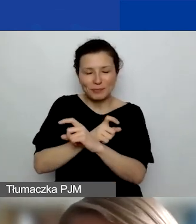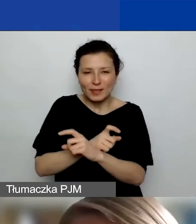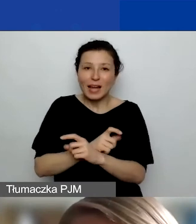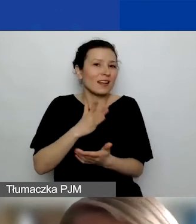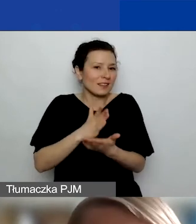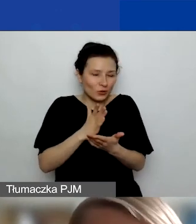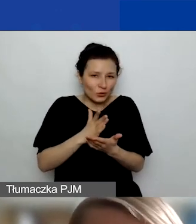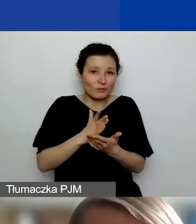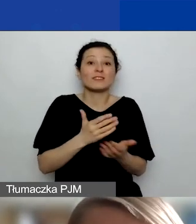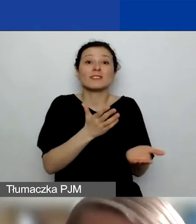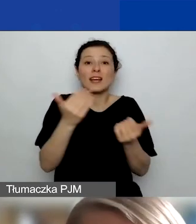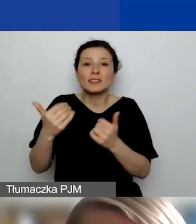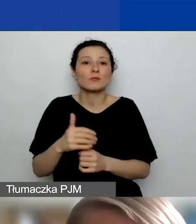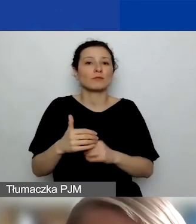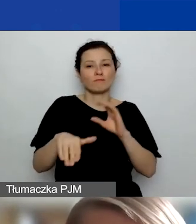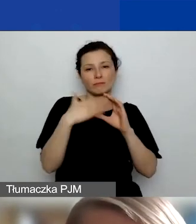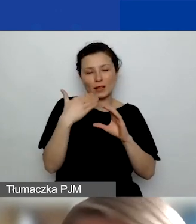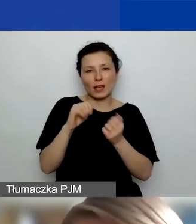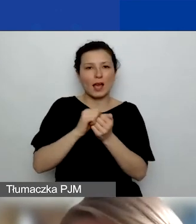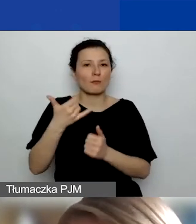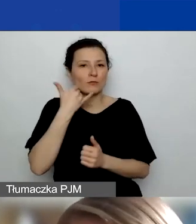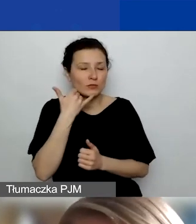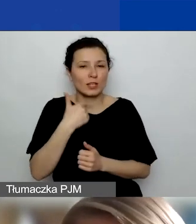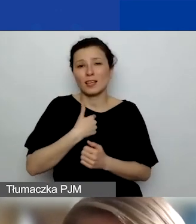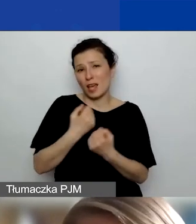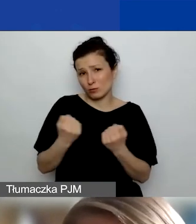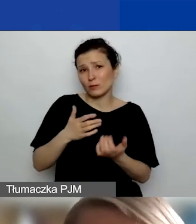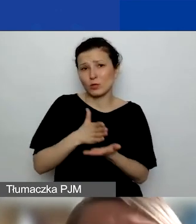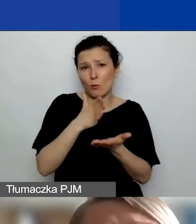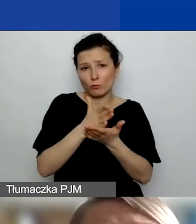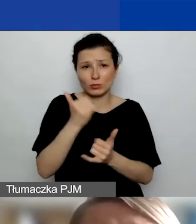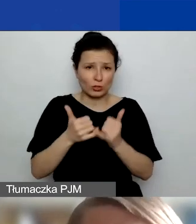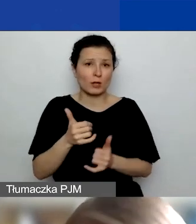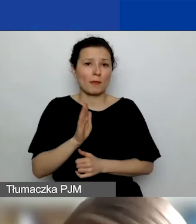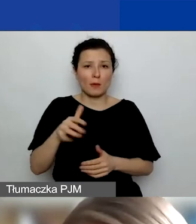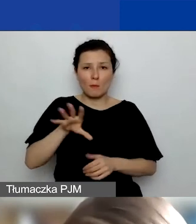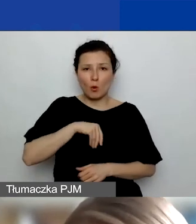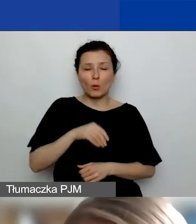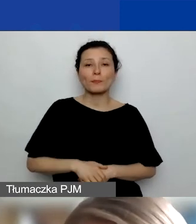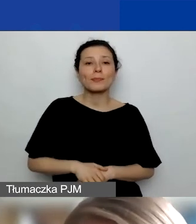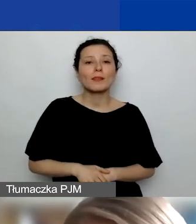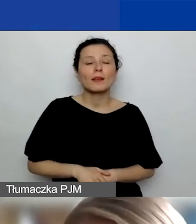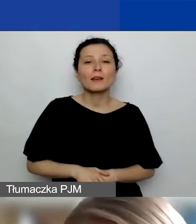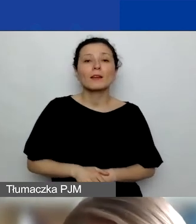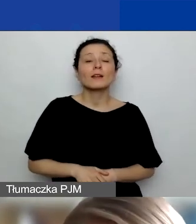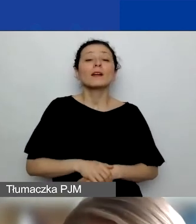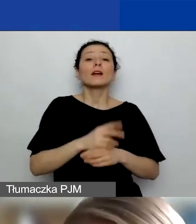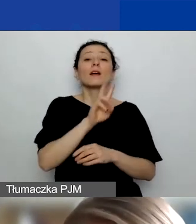Zachęcam, żeby pisać lub dzwonić. Postaram się pomóc w miarę możliwości. Na stronie jest kilka zakładek o współpracy międzynarodowej.